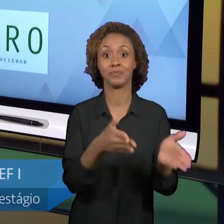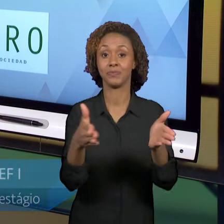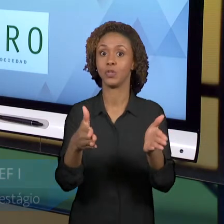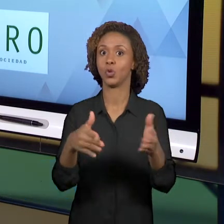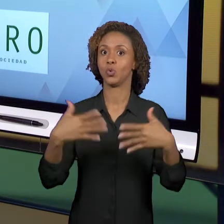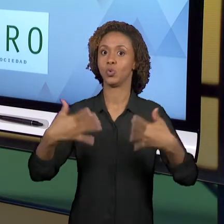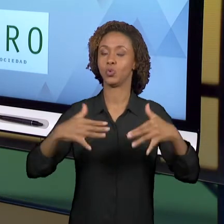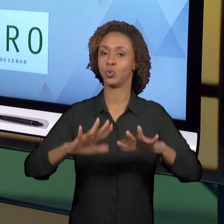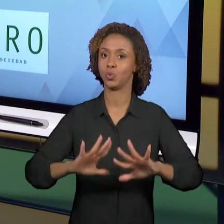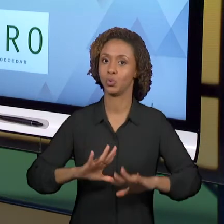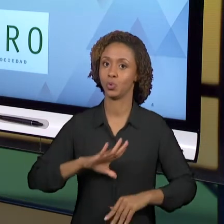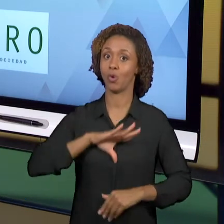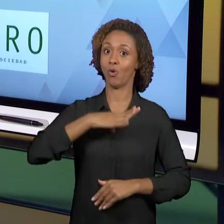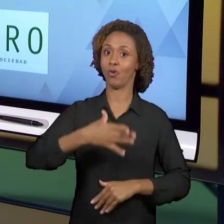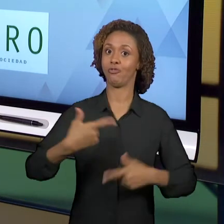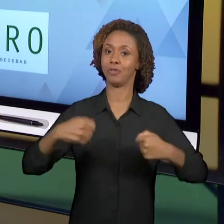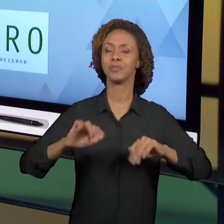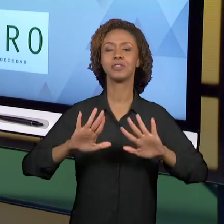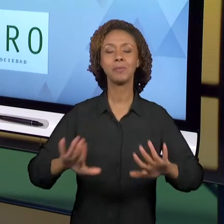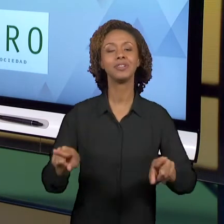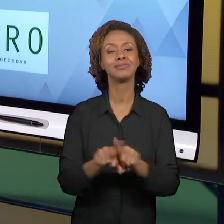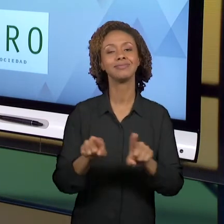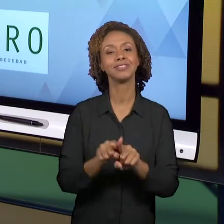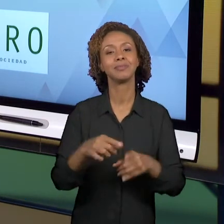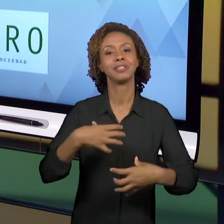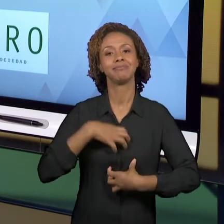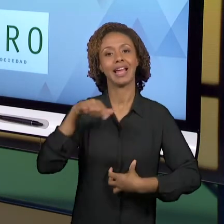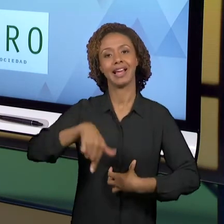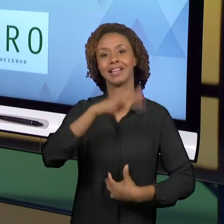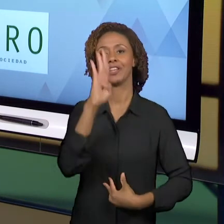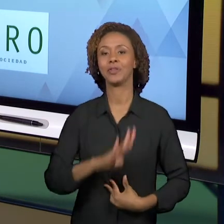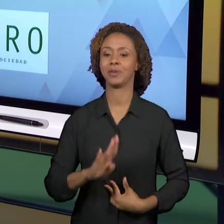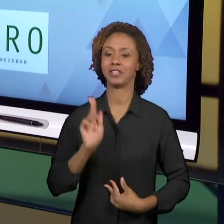GRATIFICANTE SER PROFESSOR NO BRASIL. MUITO OBRIGADA.